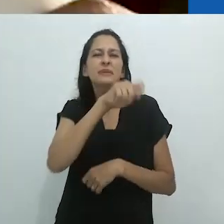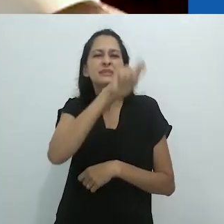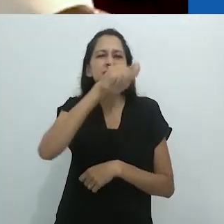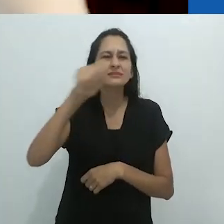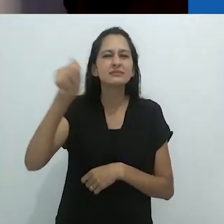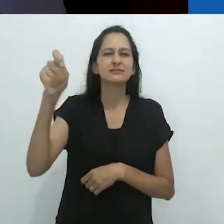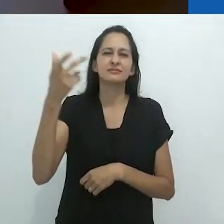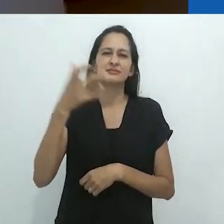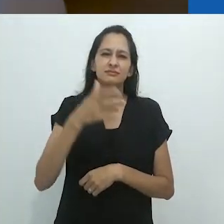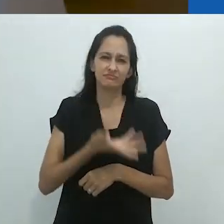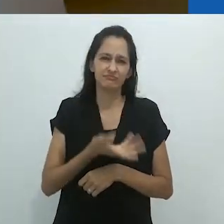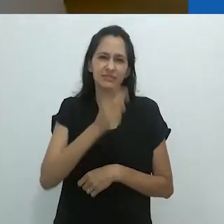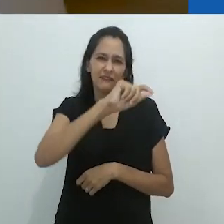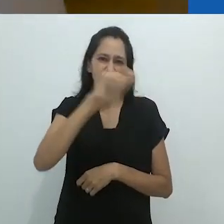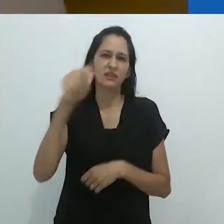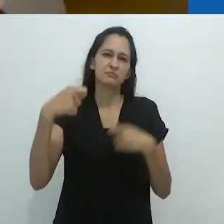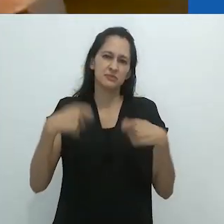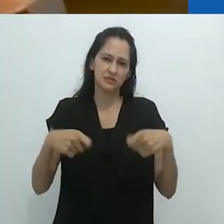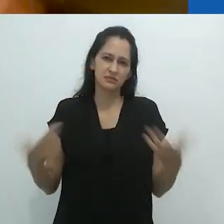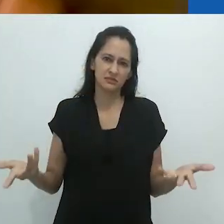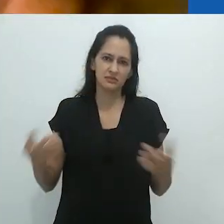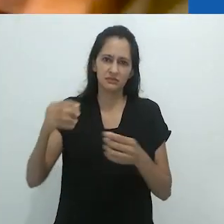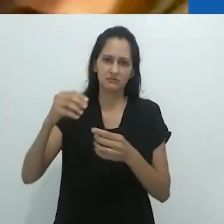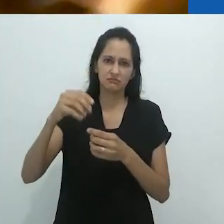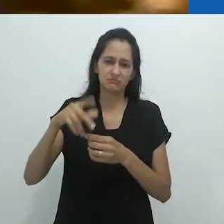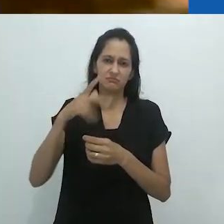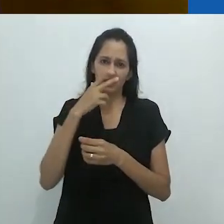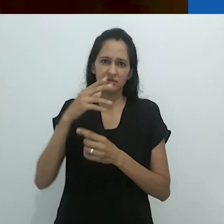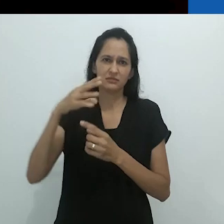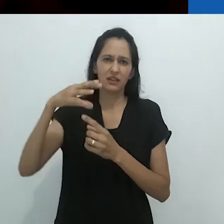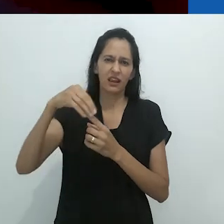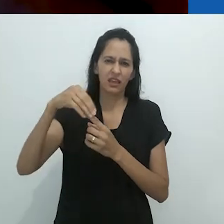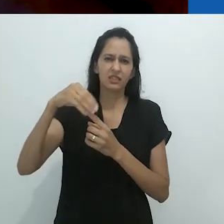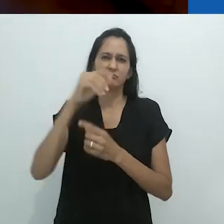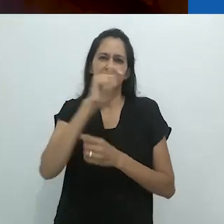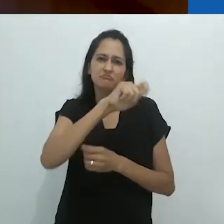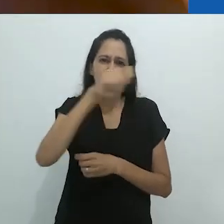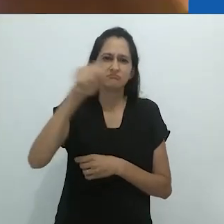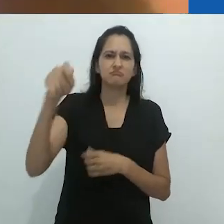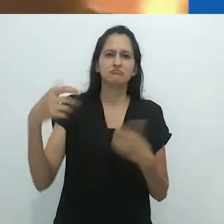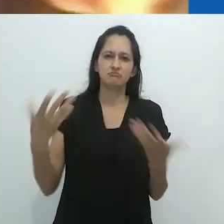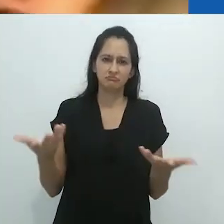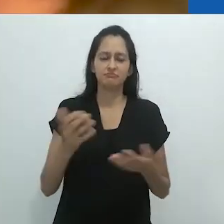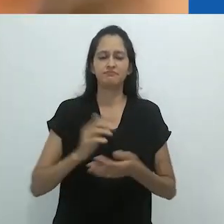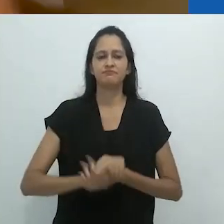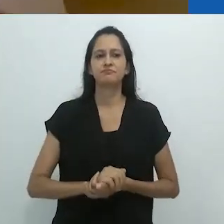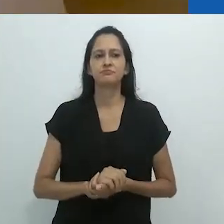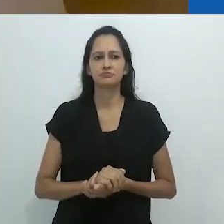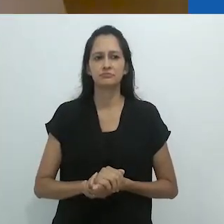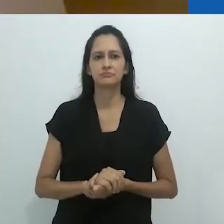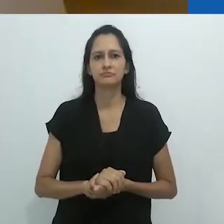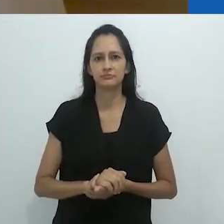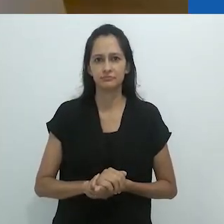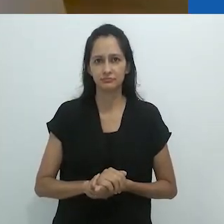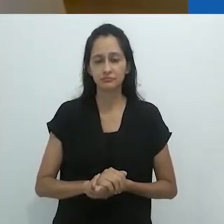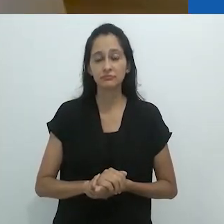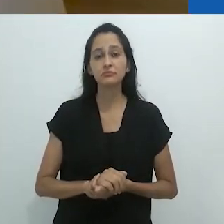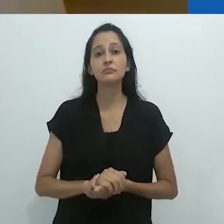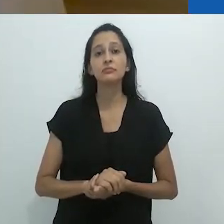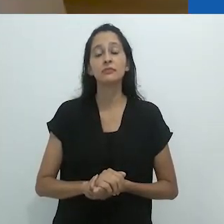E você tem que ter um pincel para escrever nele.